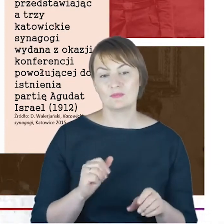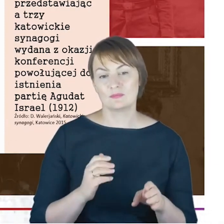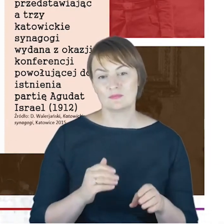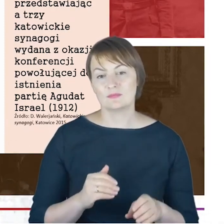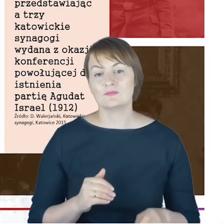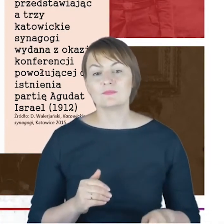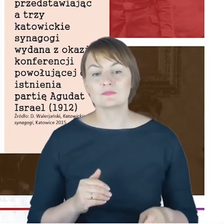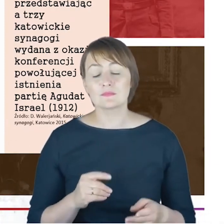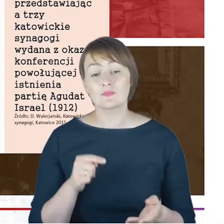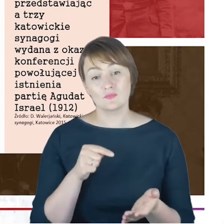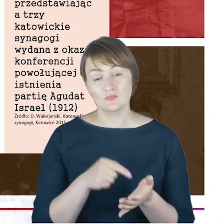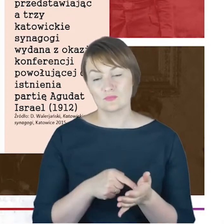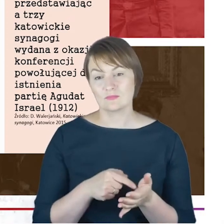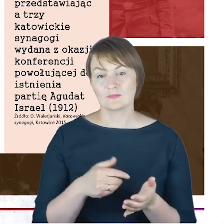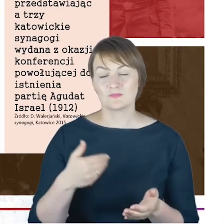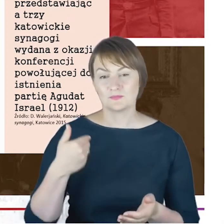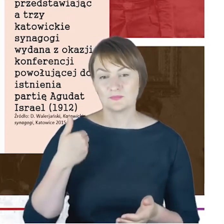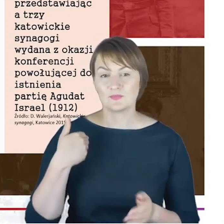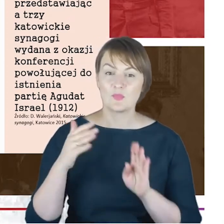której doszło do powołania, do istnienia partia